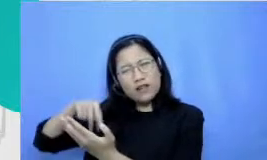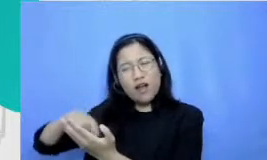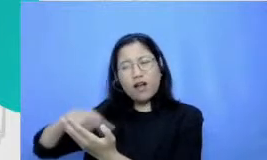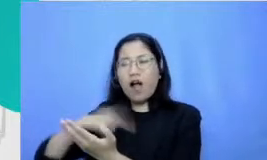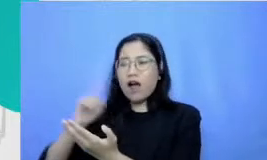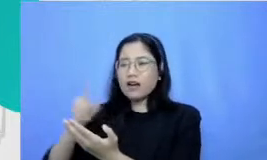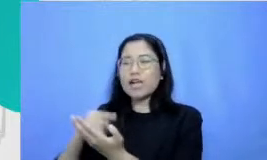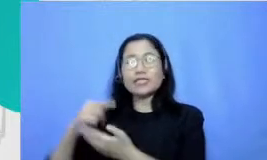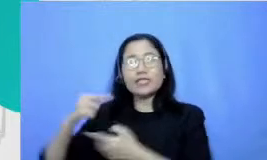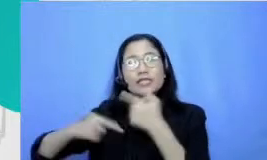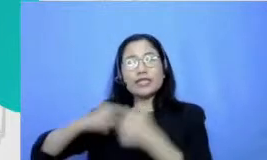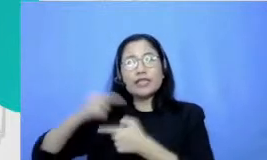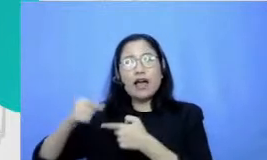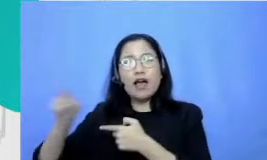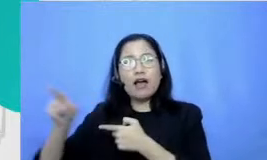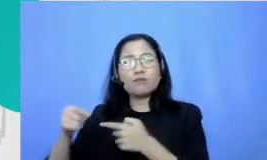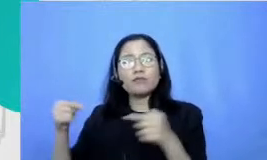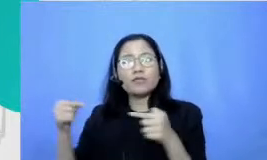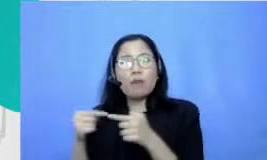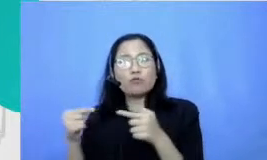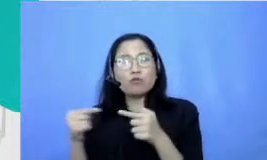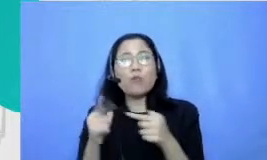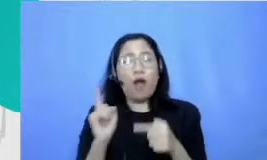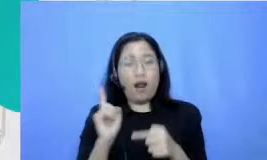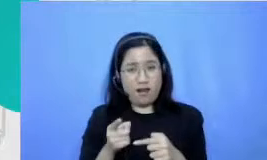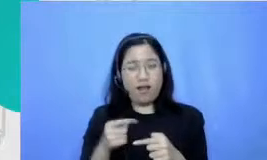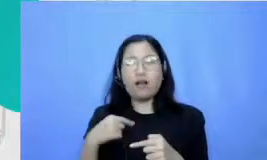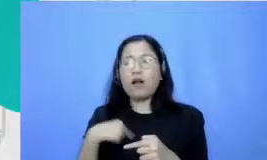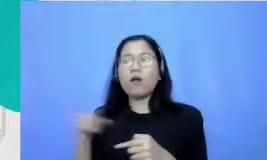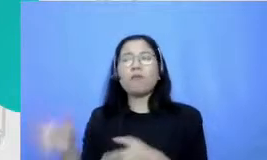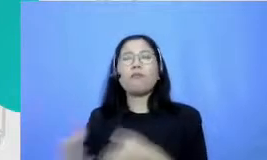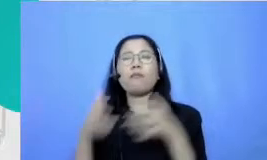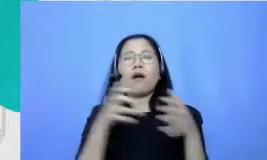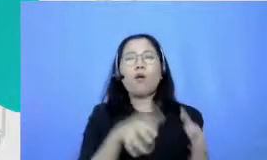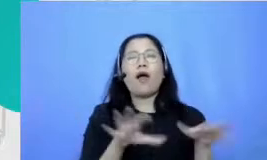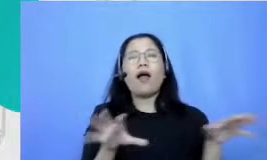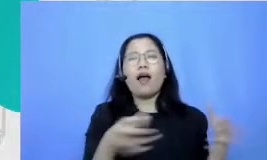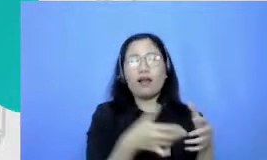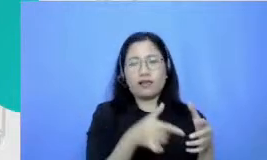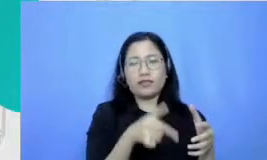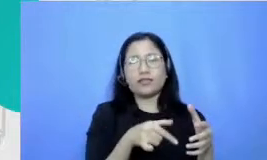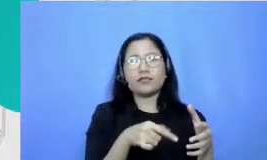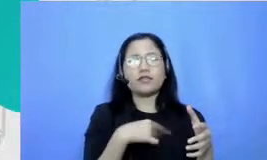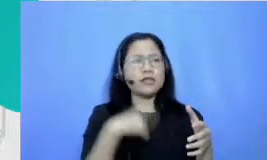bersambung yang setiap minggunya ada jadi aku bawa ke kelas gi tu dan aku inget tuh ketika aku